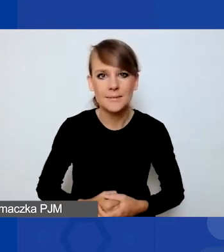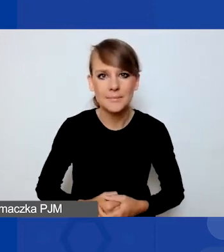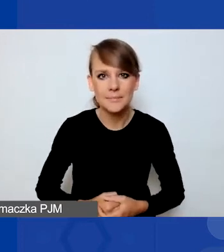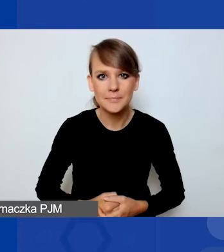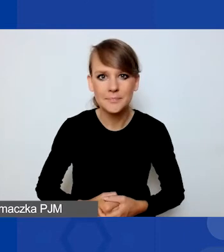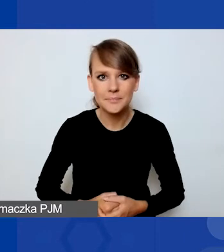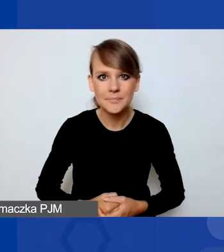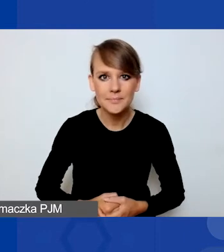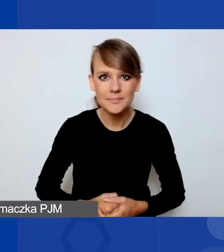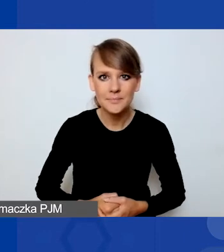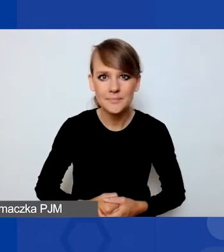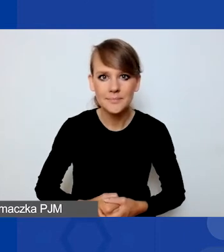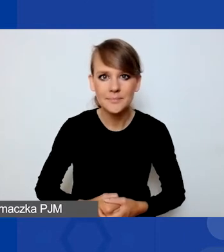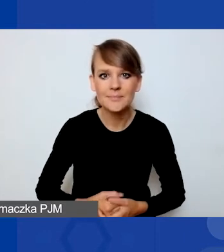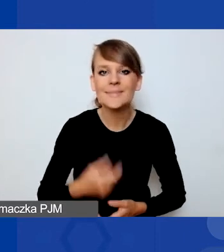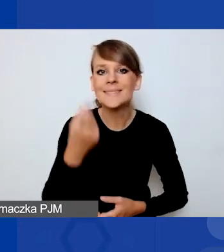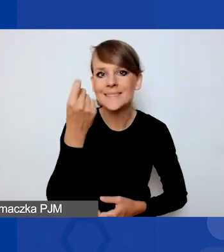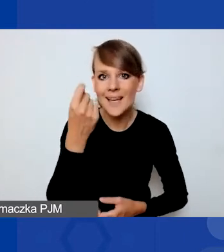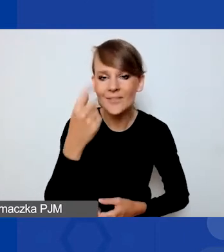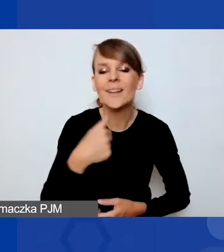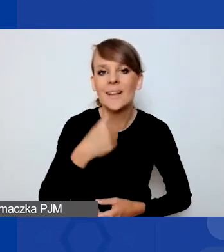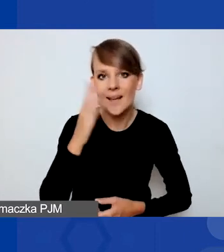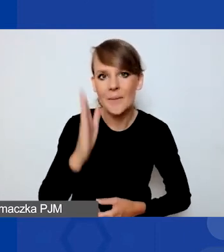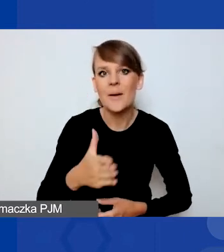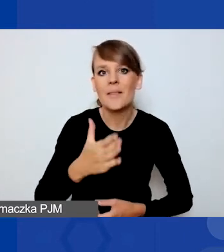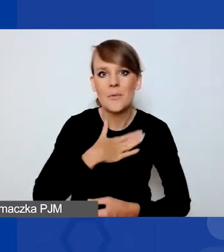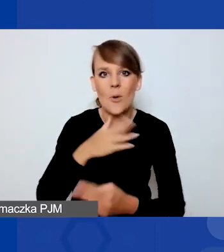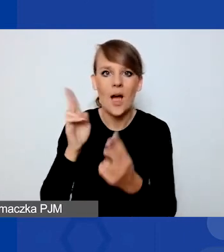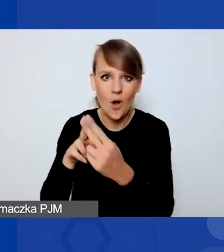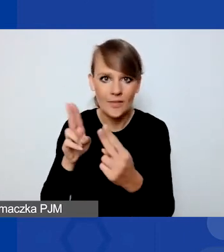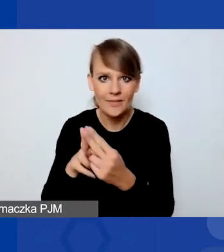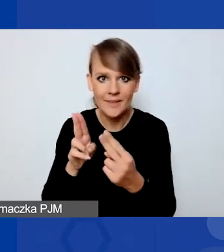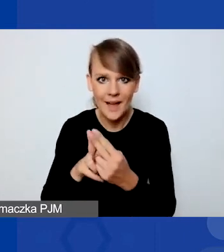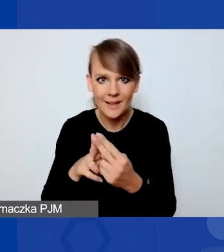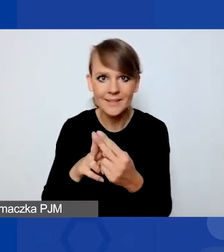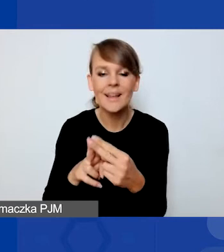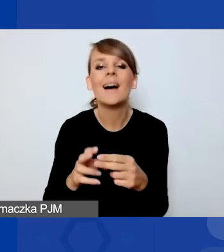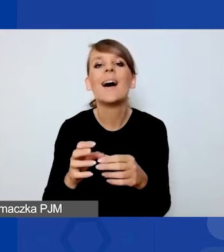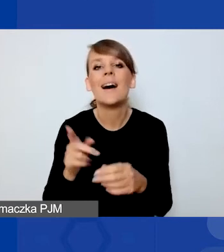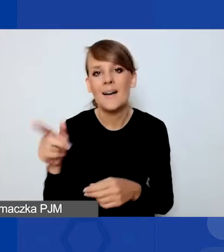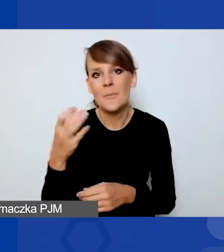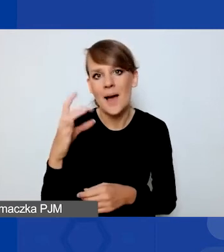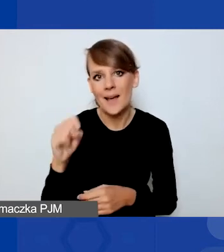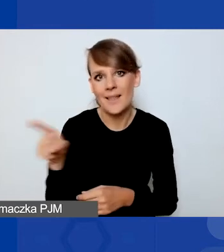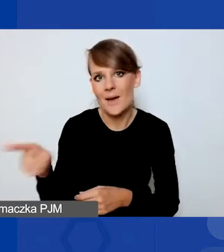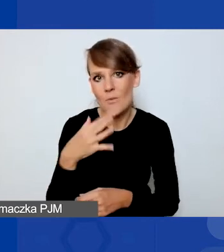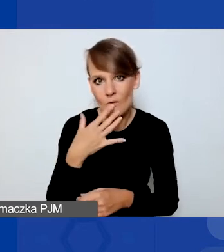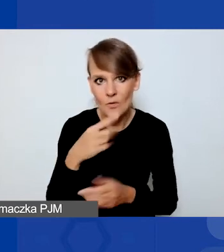Ja z państwem za chwilę będę miała kontakt, tak jak Magda powiedziała, a teraz przekazuję głos Ewie Stokłuskiej.